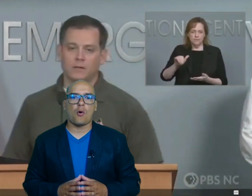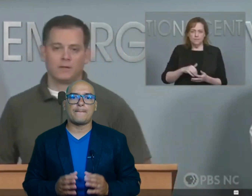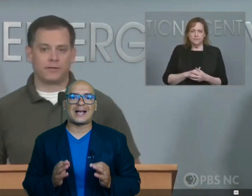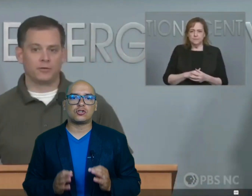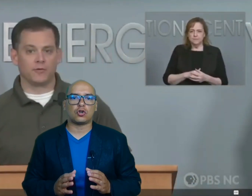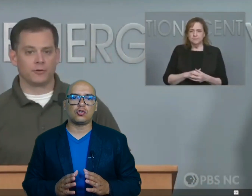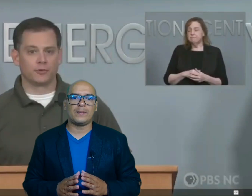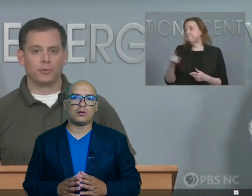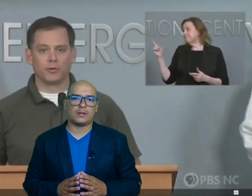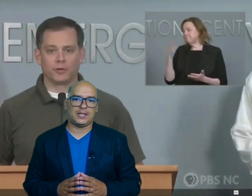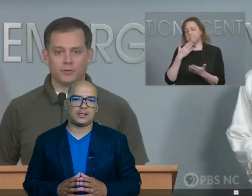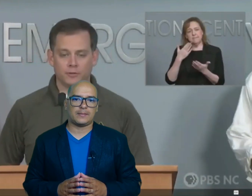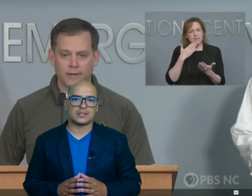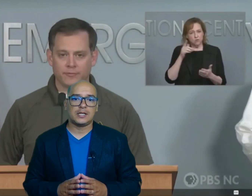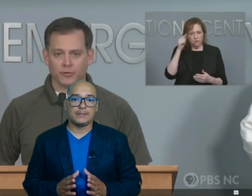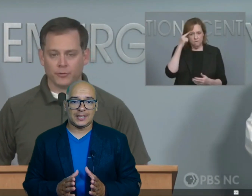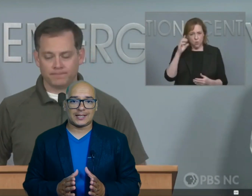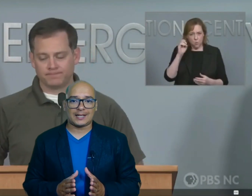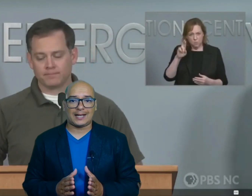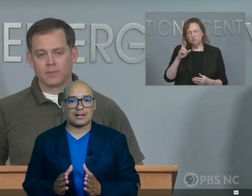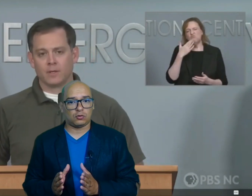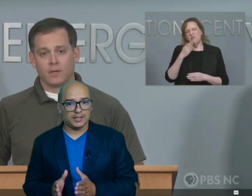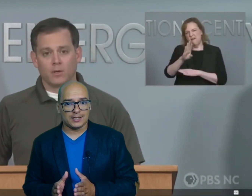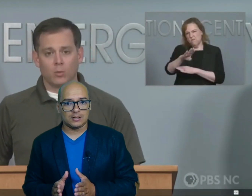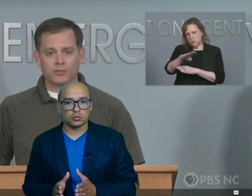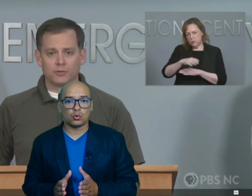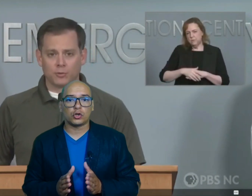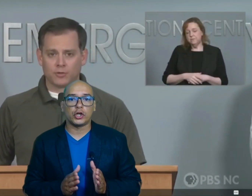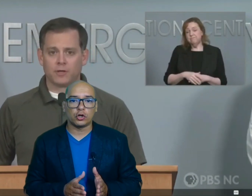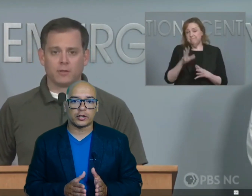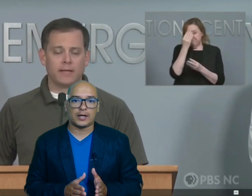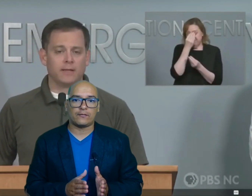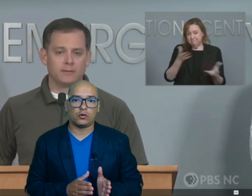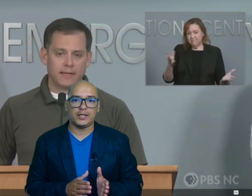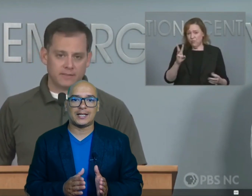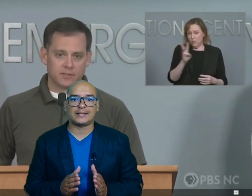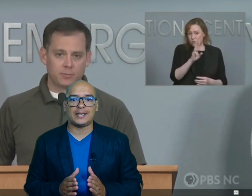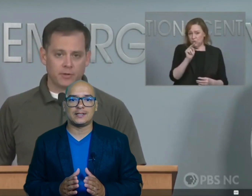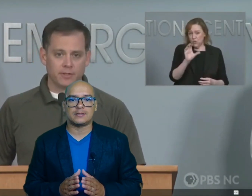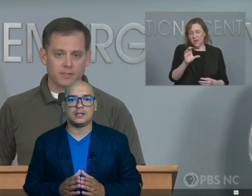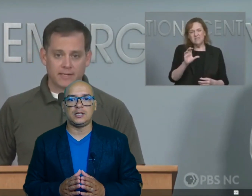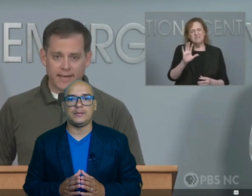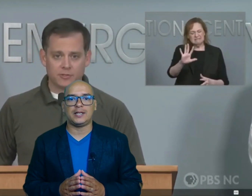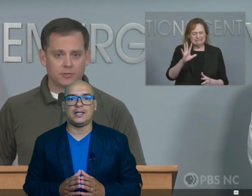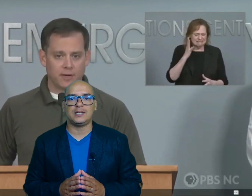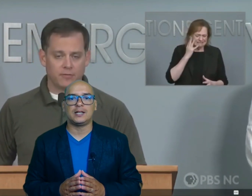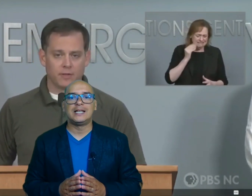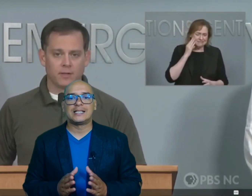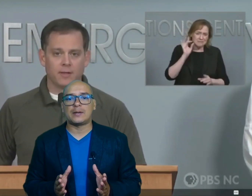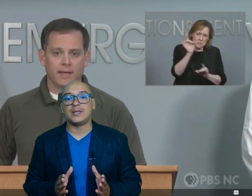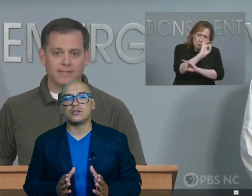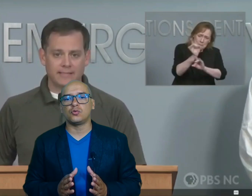mayor número de víctimas mientras que Carolina del Sur Georgia Florida Tennessee y Virginia también